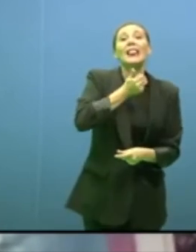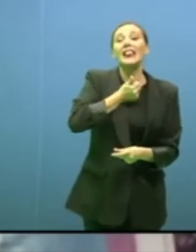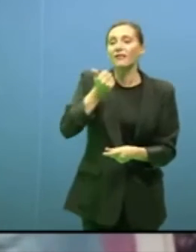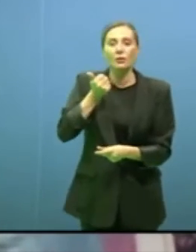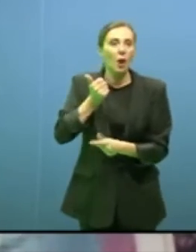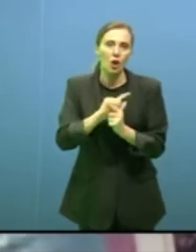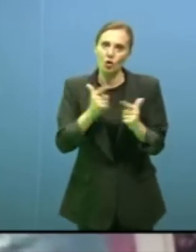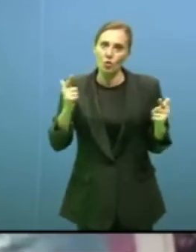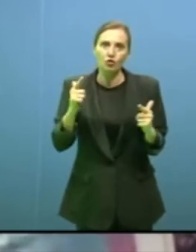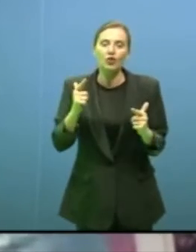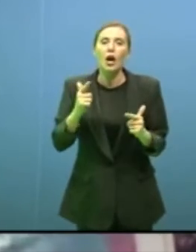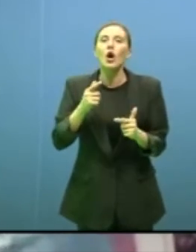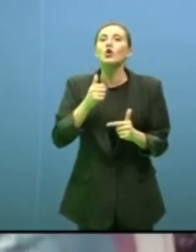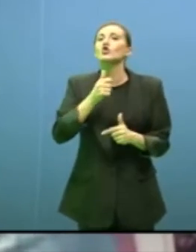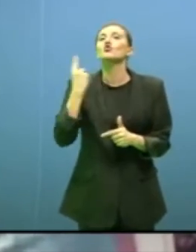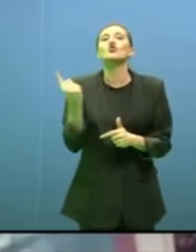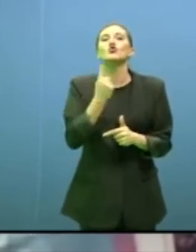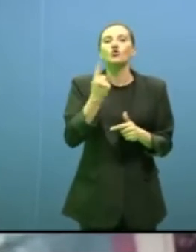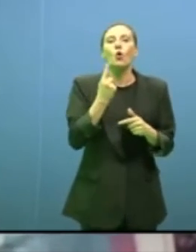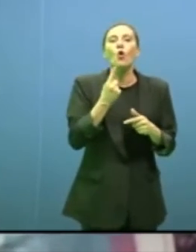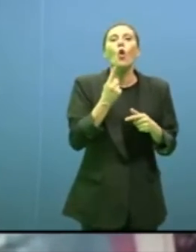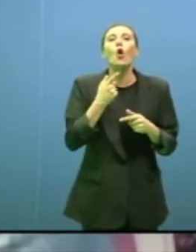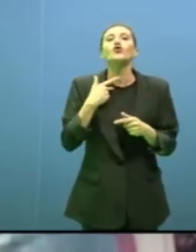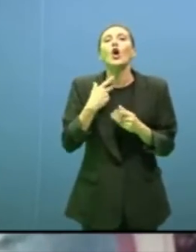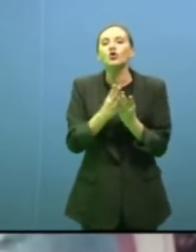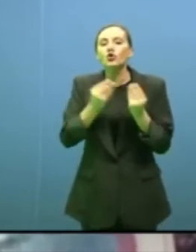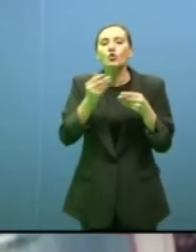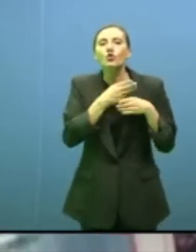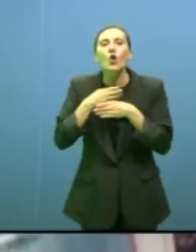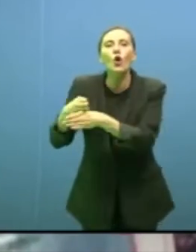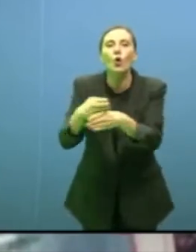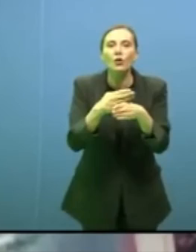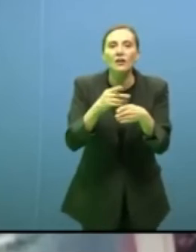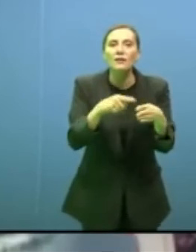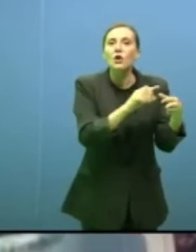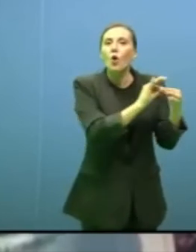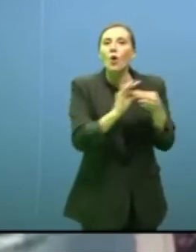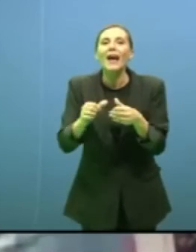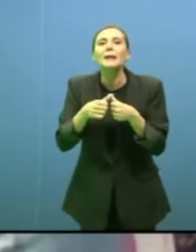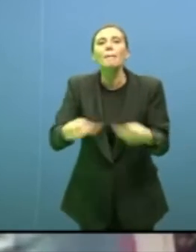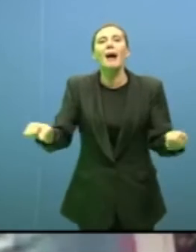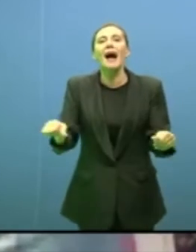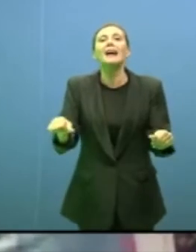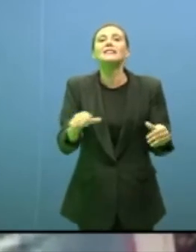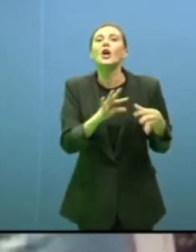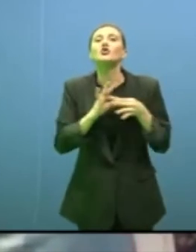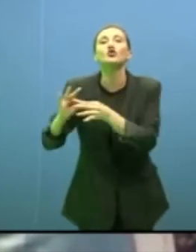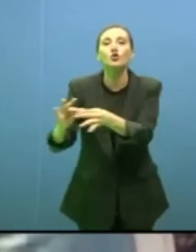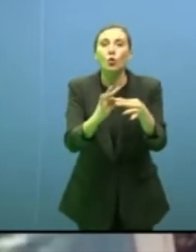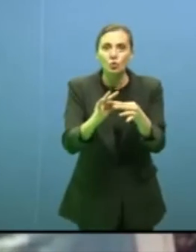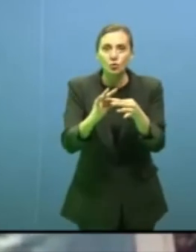basano sulla solidarietà e non è un tema morale è un tema scientifico e pratico.